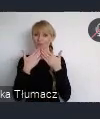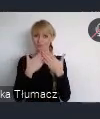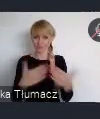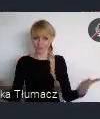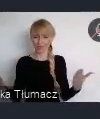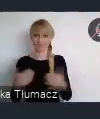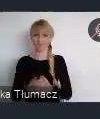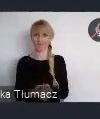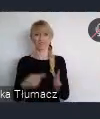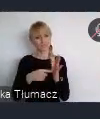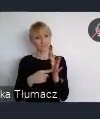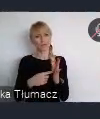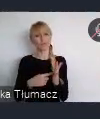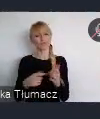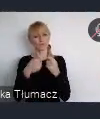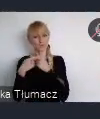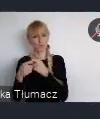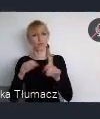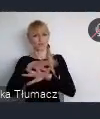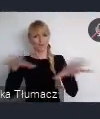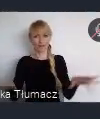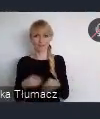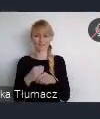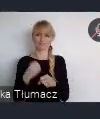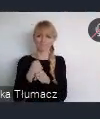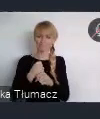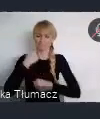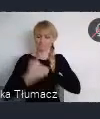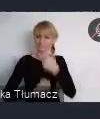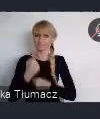Aby był on taki, który odpowiada potrzebom miasta.